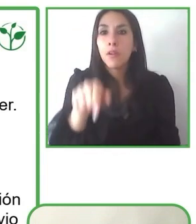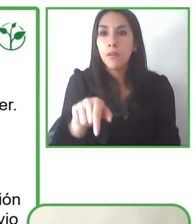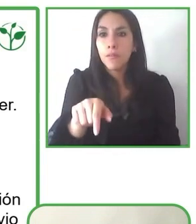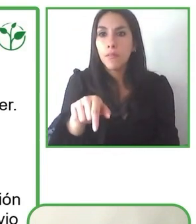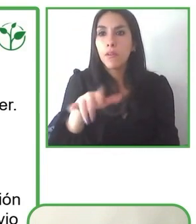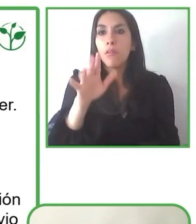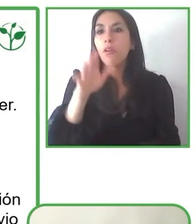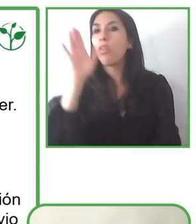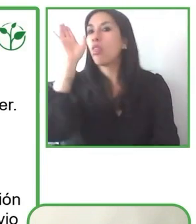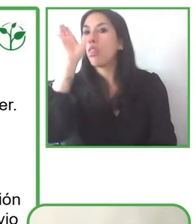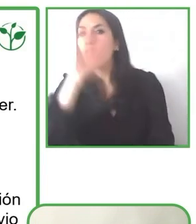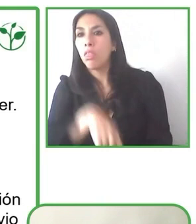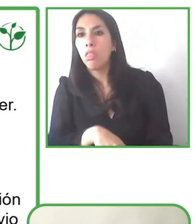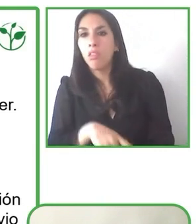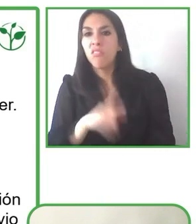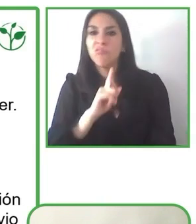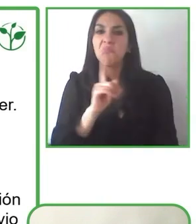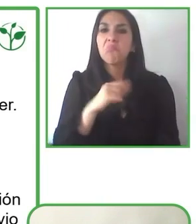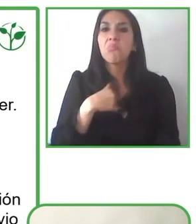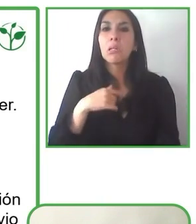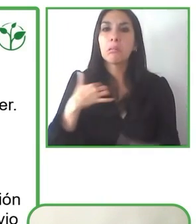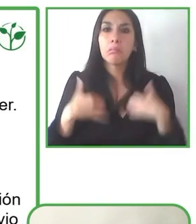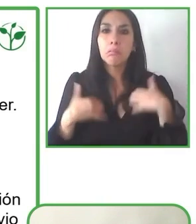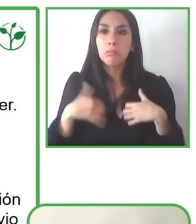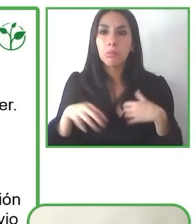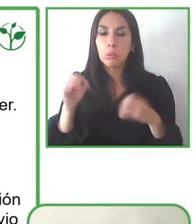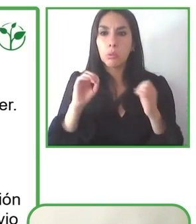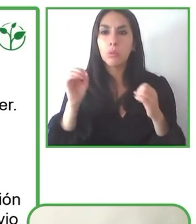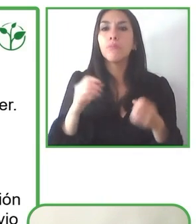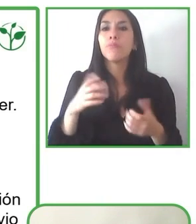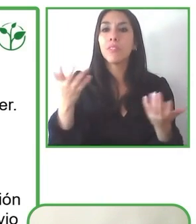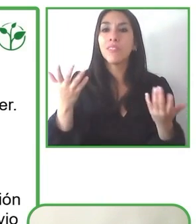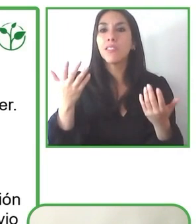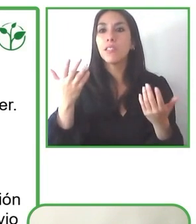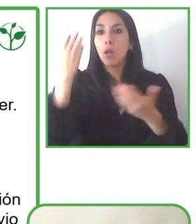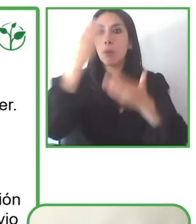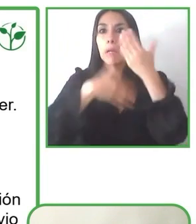Inglaterra, que para los Juegos Paralímpicos desarrollaron una infraestructura accesible,